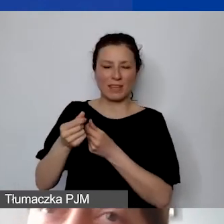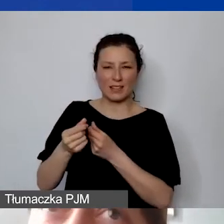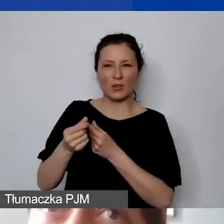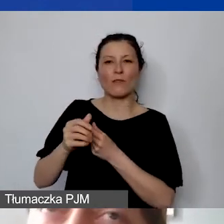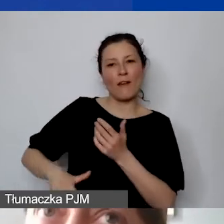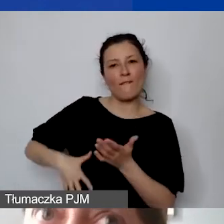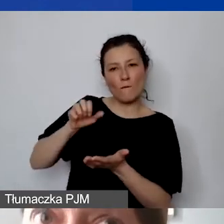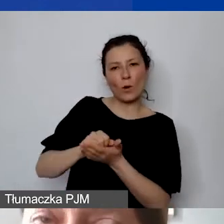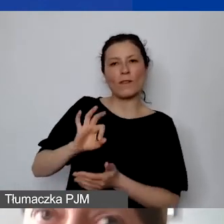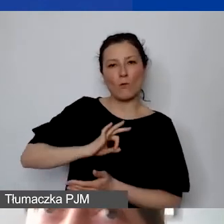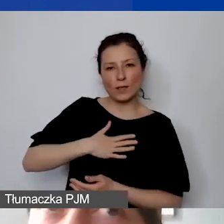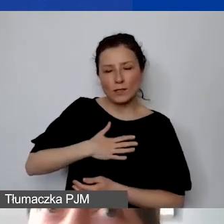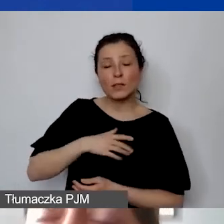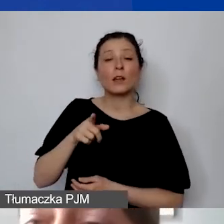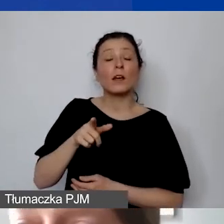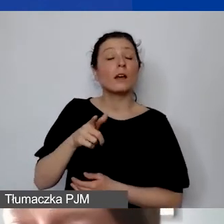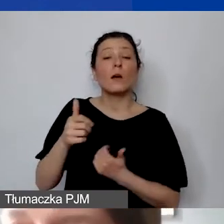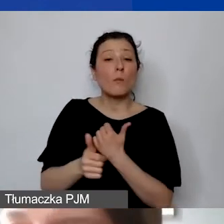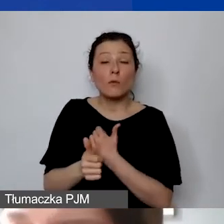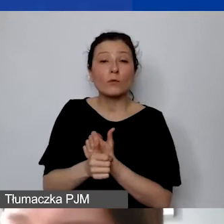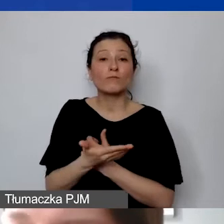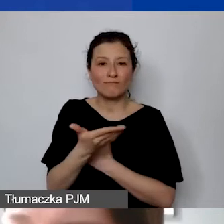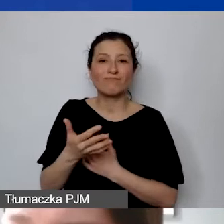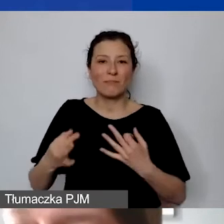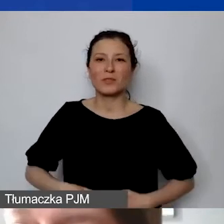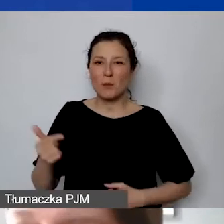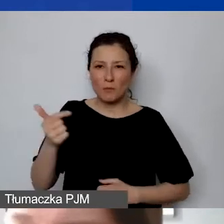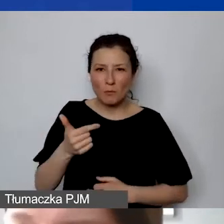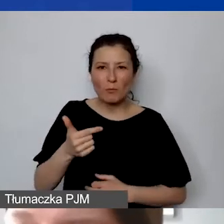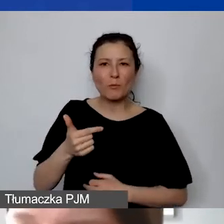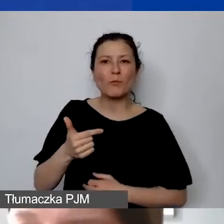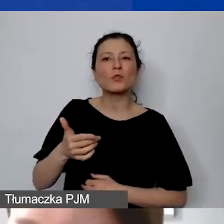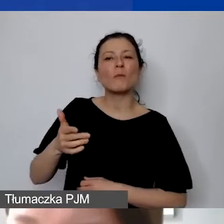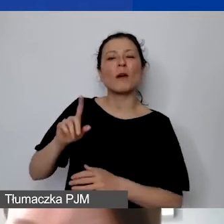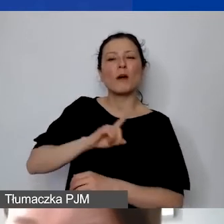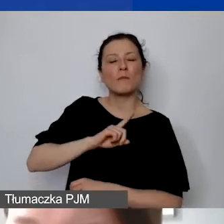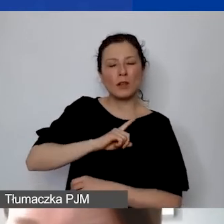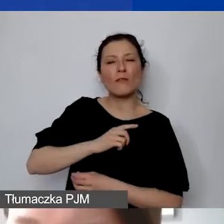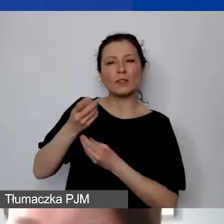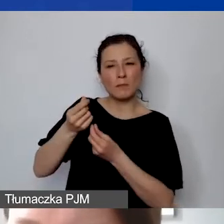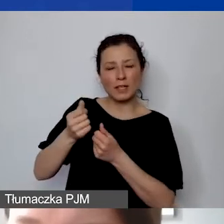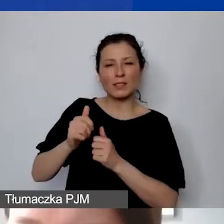powoduje, że muszą państwo mieć zabezpieczone środki finansowe do wykazania w innych pozycjach budżetowych.